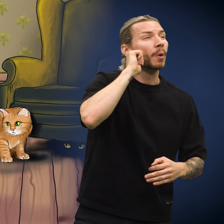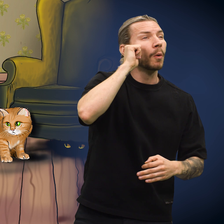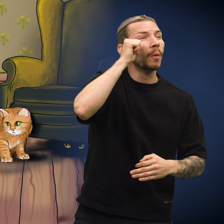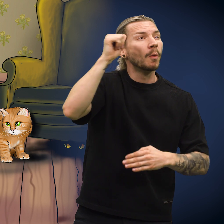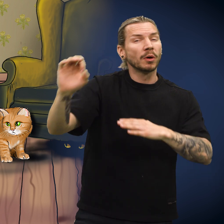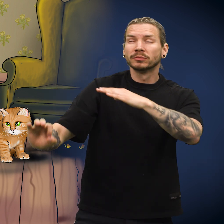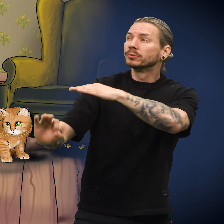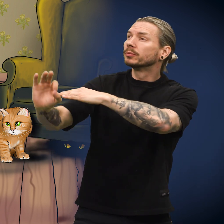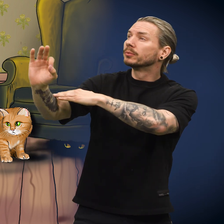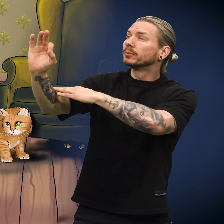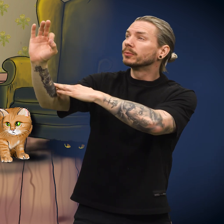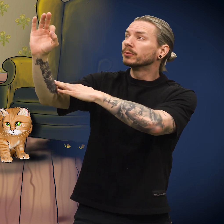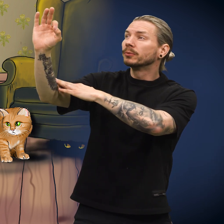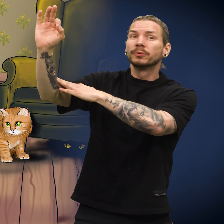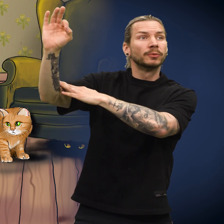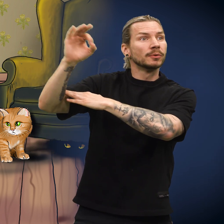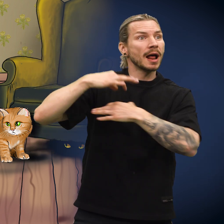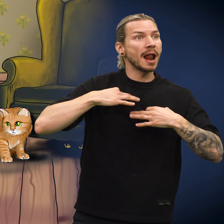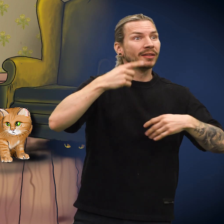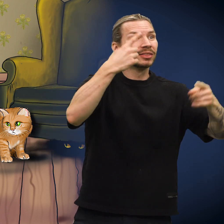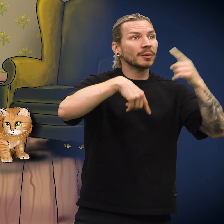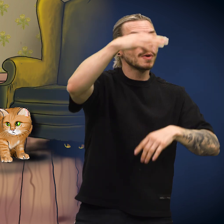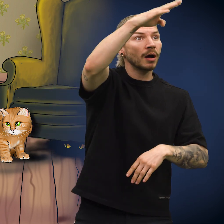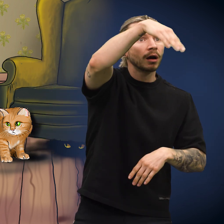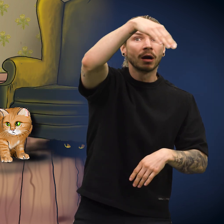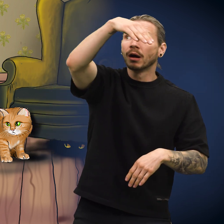Da morgenen kom og det lysnet, ble klærne båret tilbake.